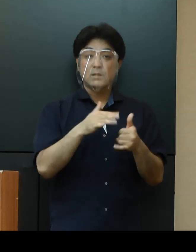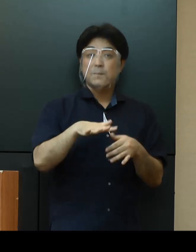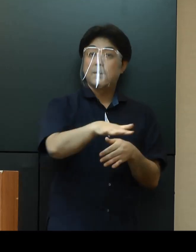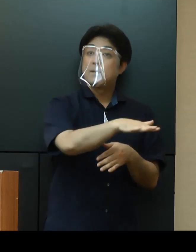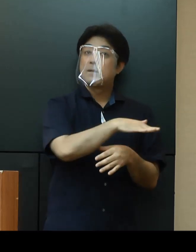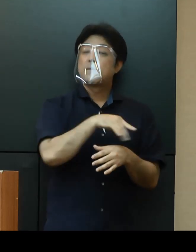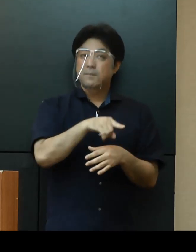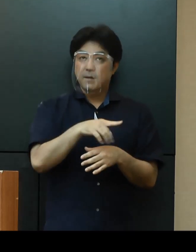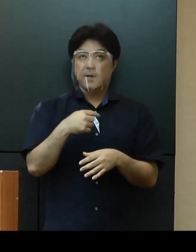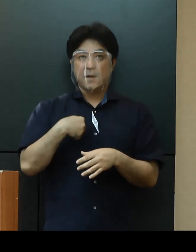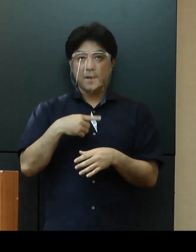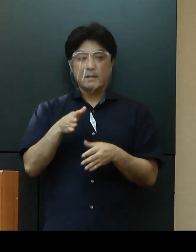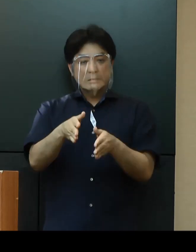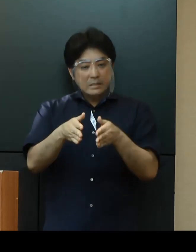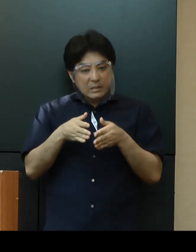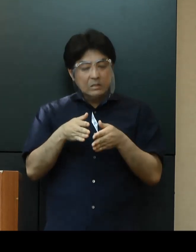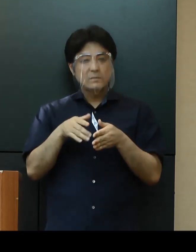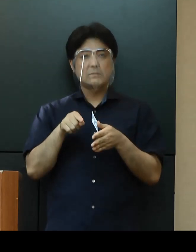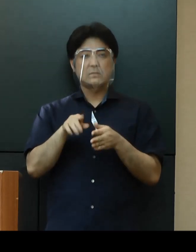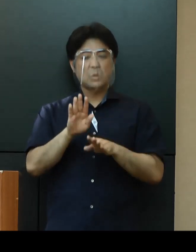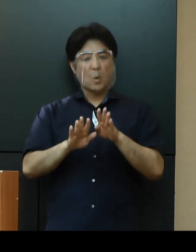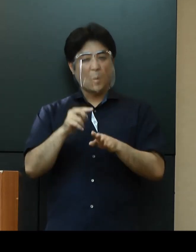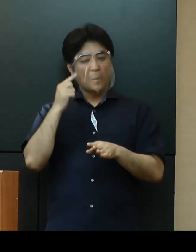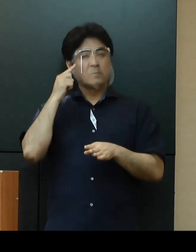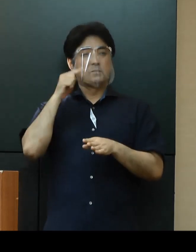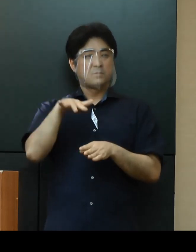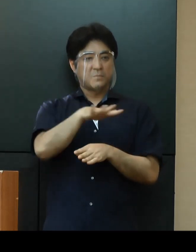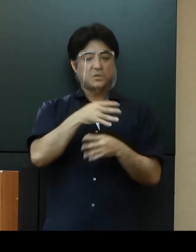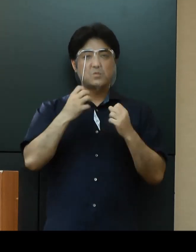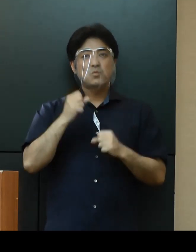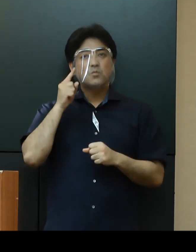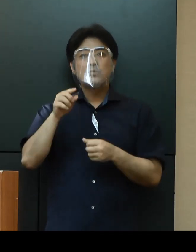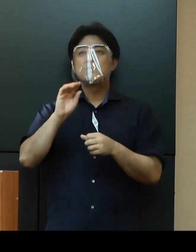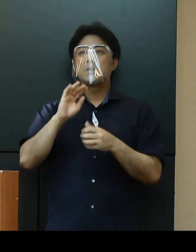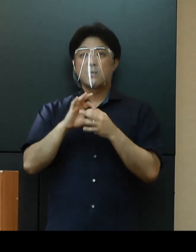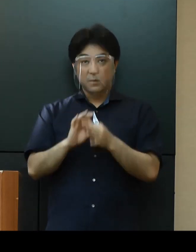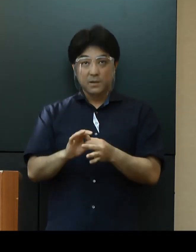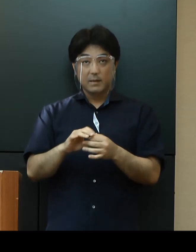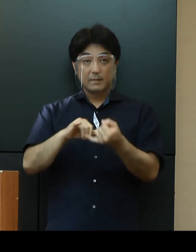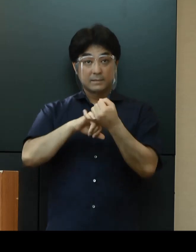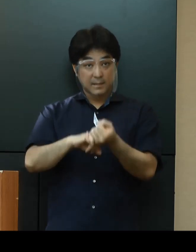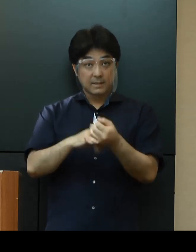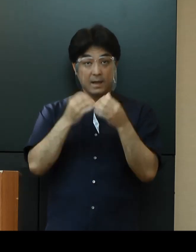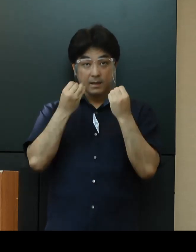また自粛ムードと感じられる方も多いと思いますが、ぜひ「新しい生活様式」の実践や